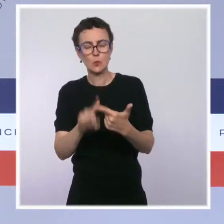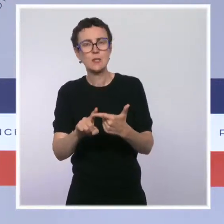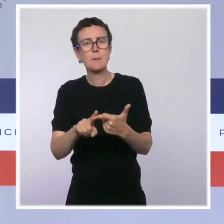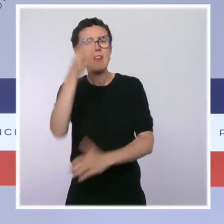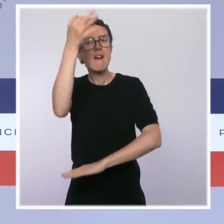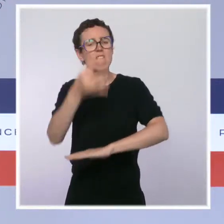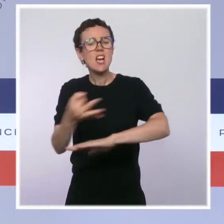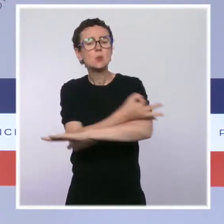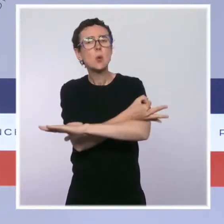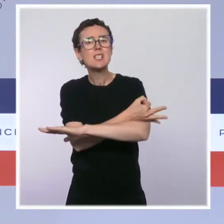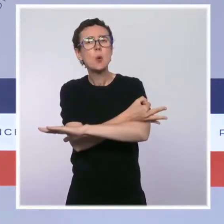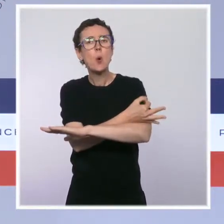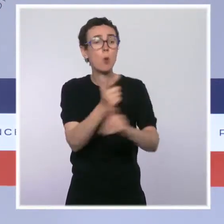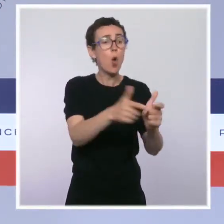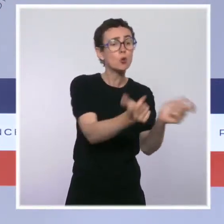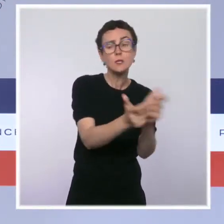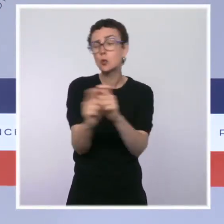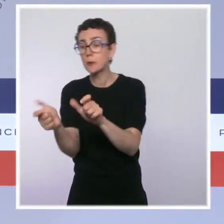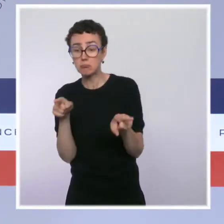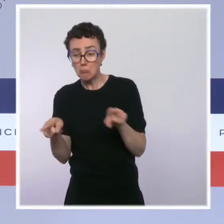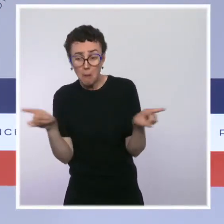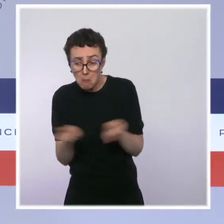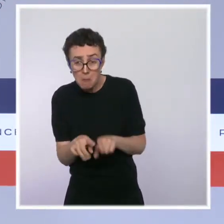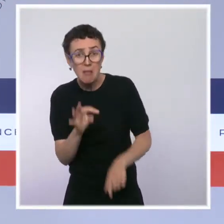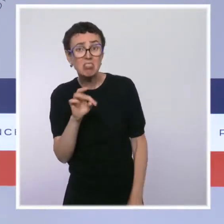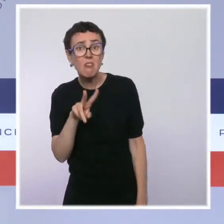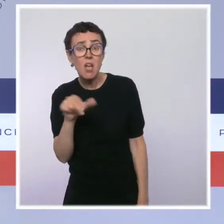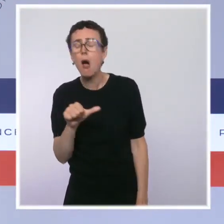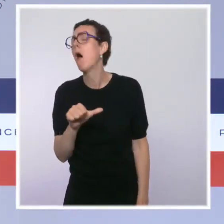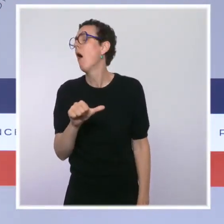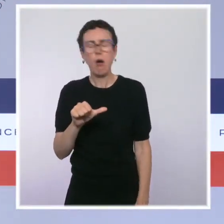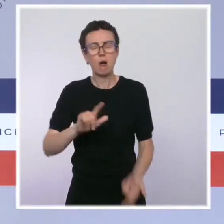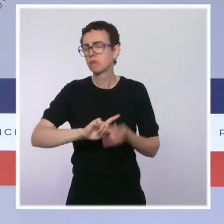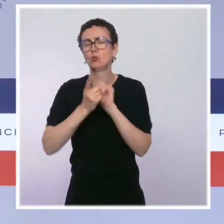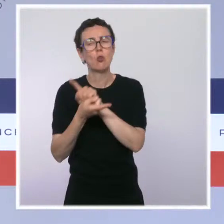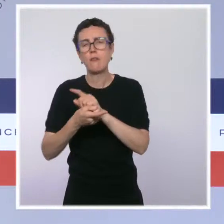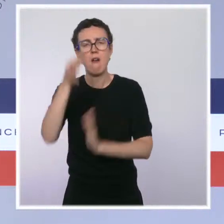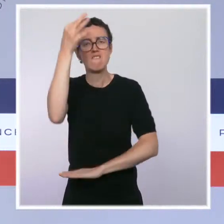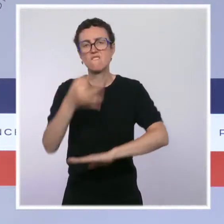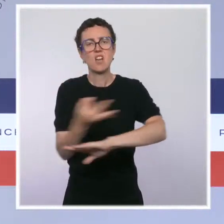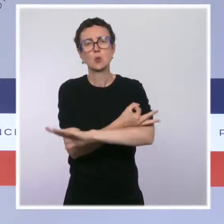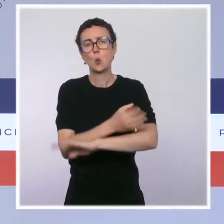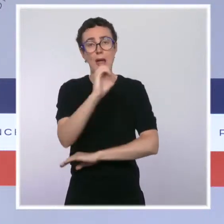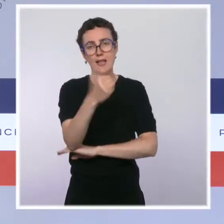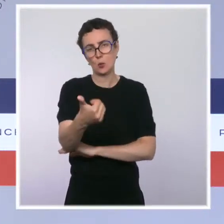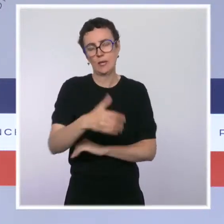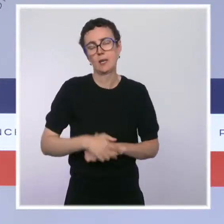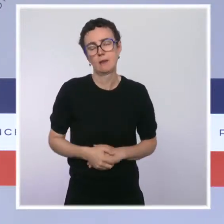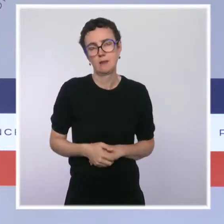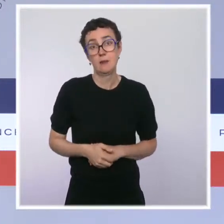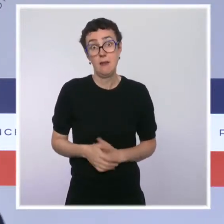C'est là aussi une simplification majeure de la vie des entreprises qui pourrait apporter jusqu'à 4,5 milliards d'euros mais aussi